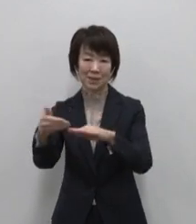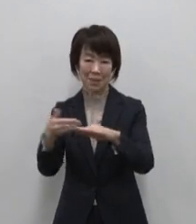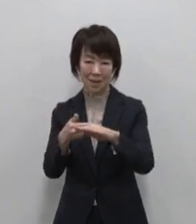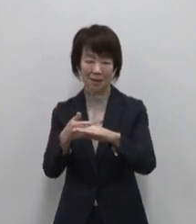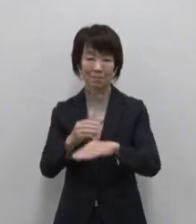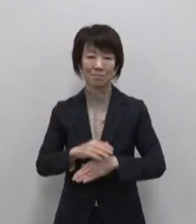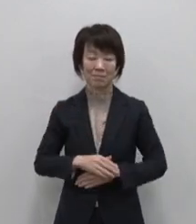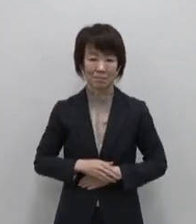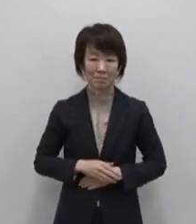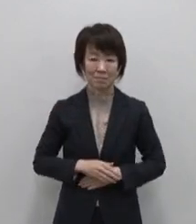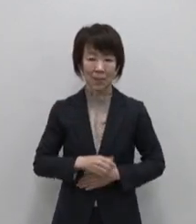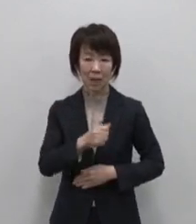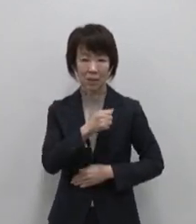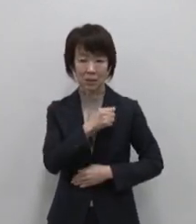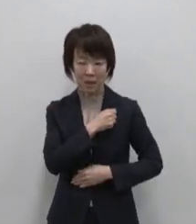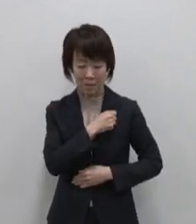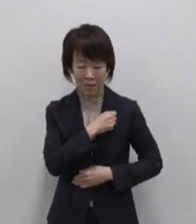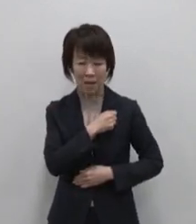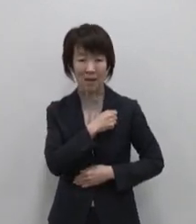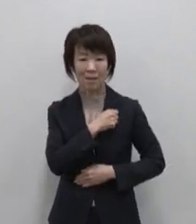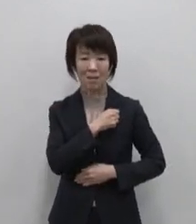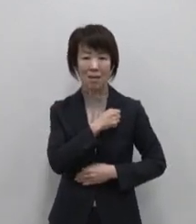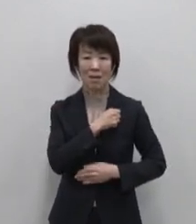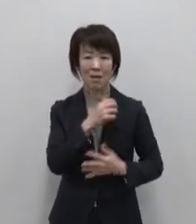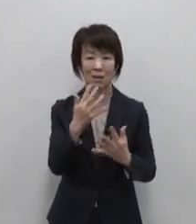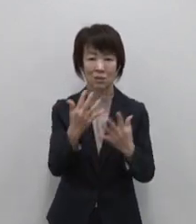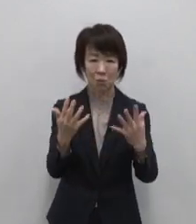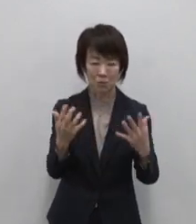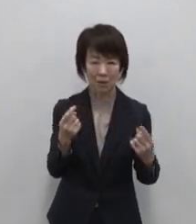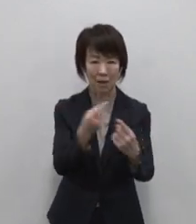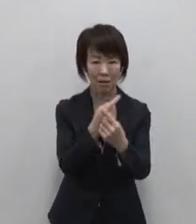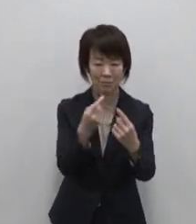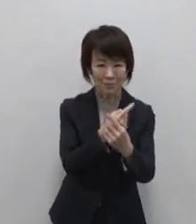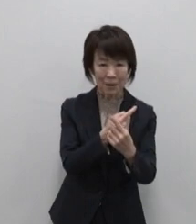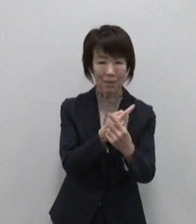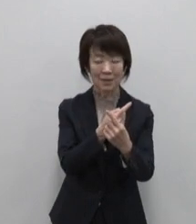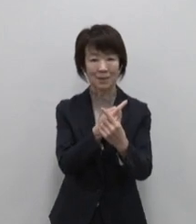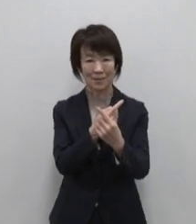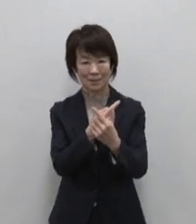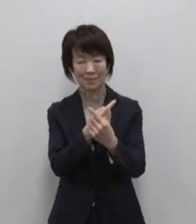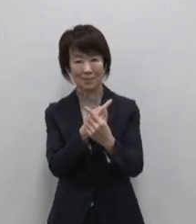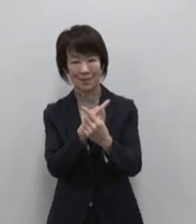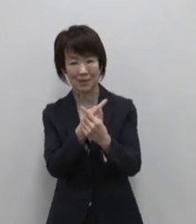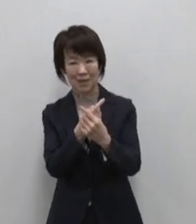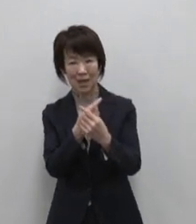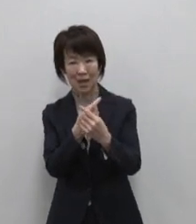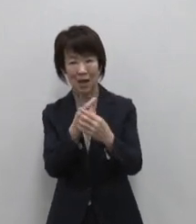生命の芽生え 植生の移り変わり を体感する 火山と生きる人々の